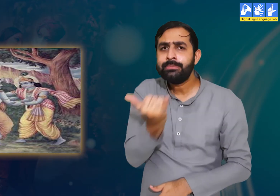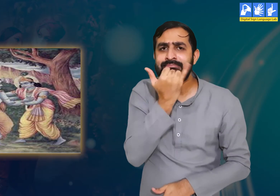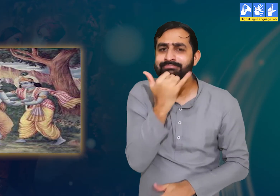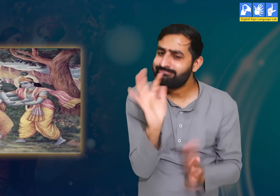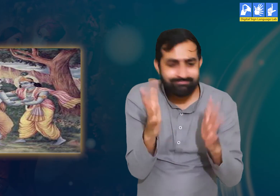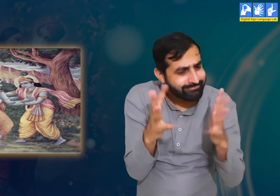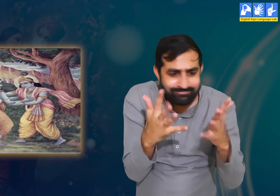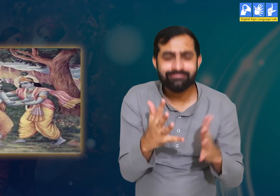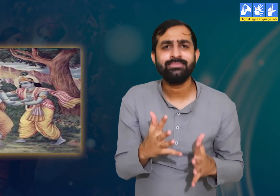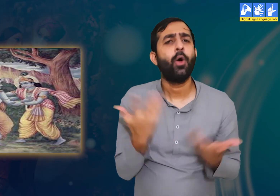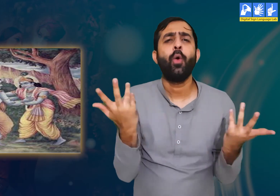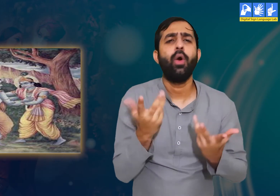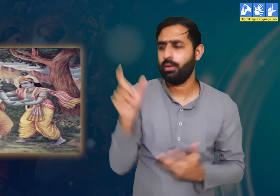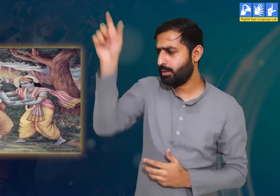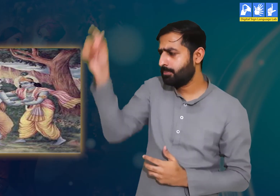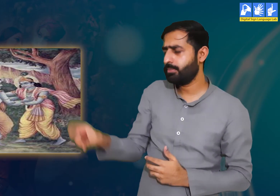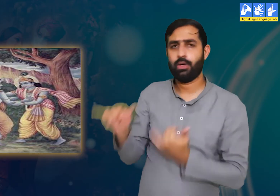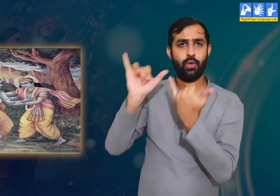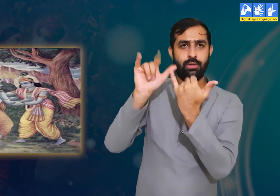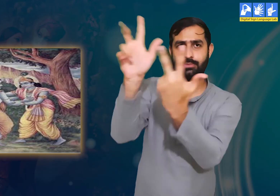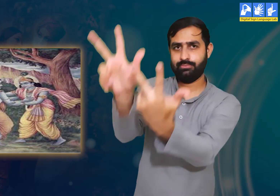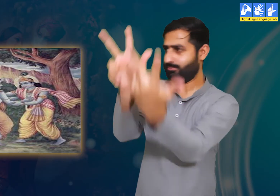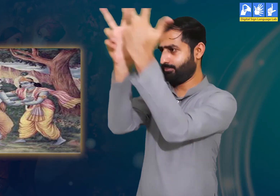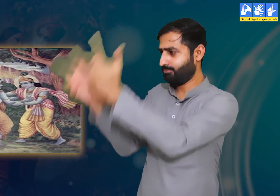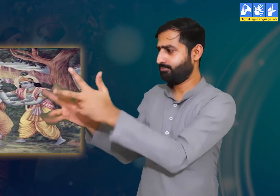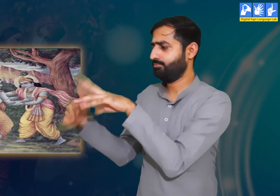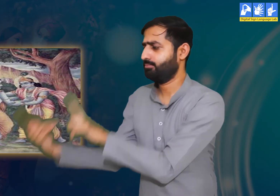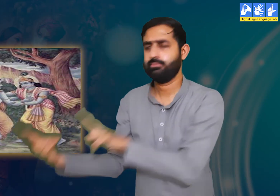वे कहती हैं कि उद्धव जी इसमें आपकी कोई गलती नहीं हैं।